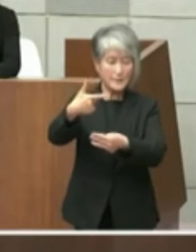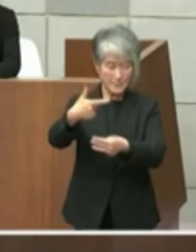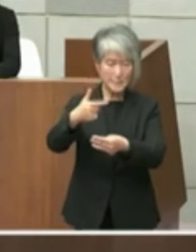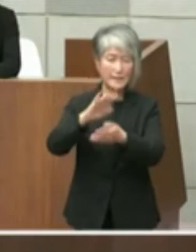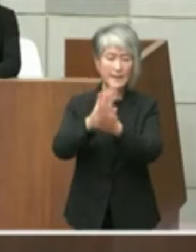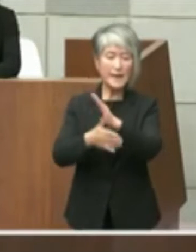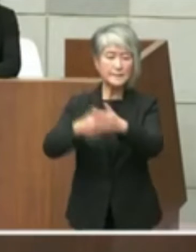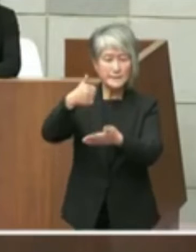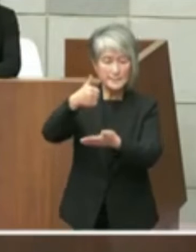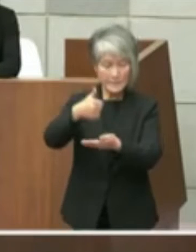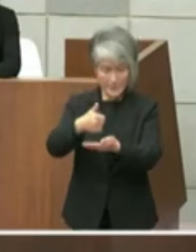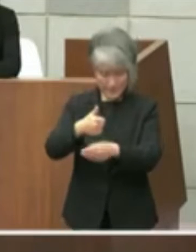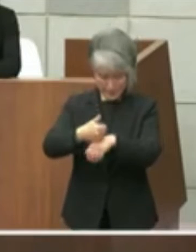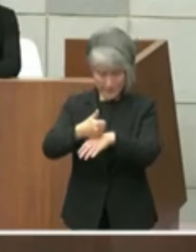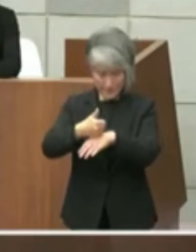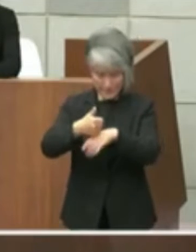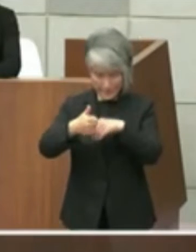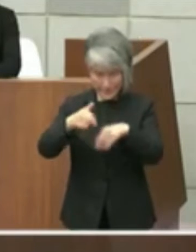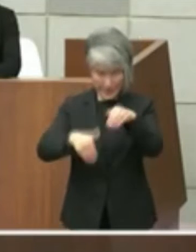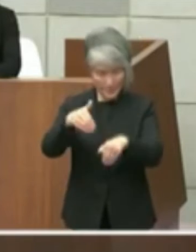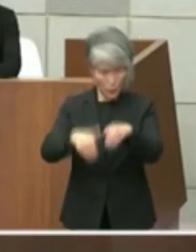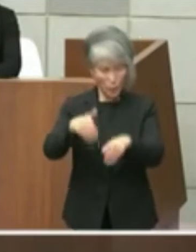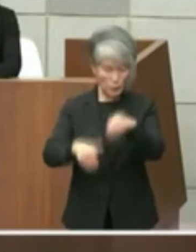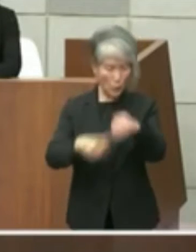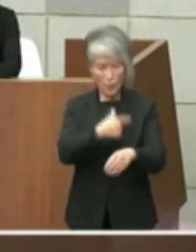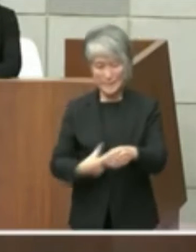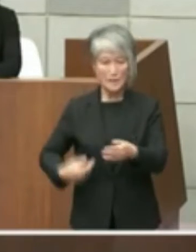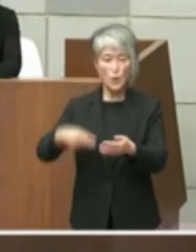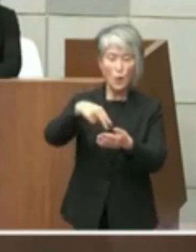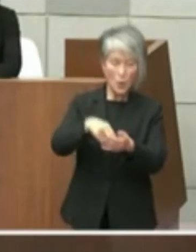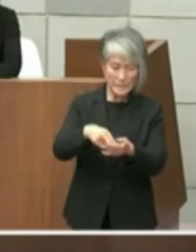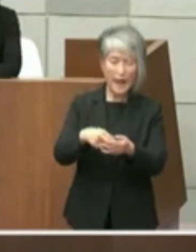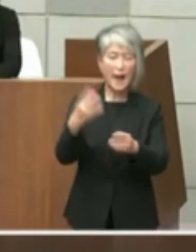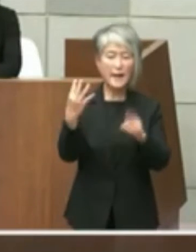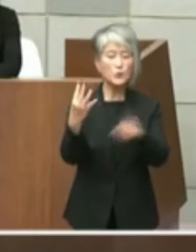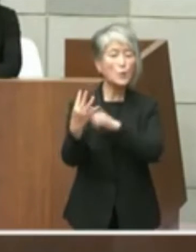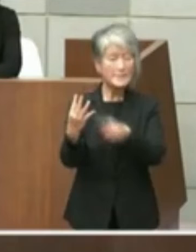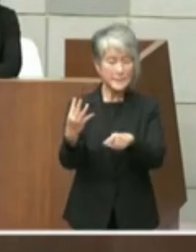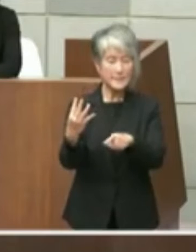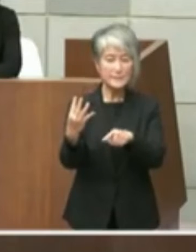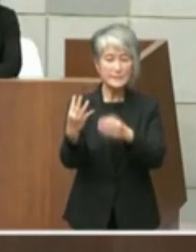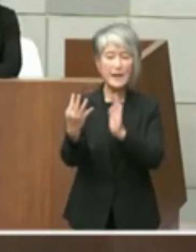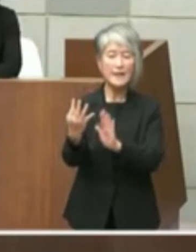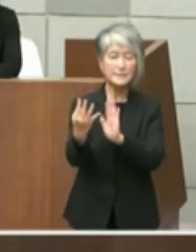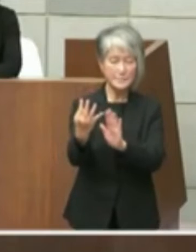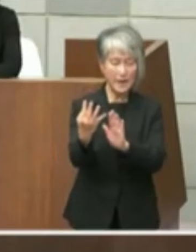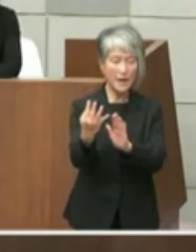候補する予定の4名の方に同じくこの ペーパーを添えてですね公開質問状を送ら